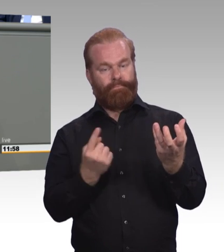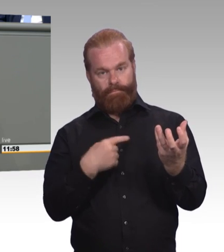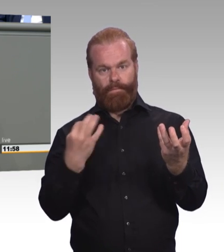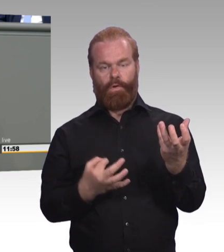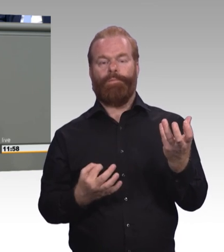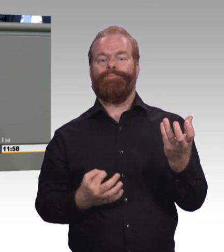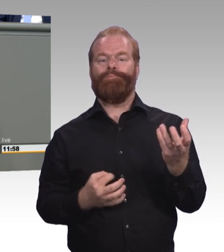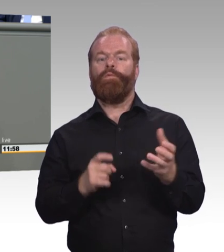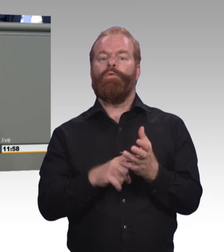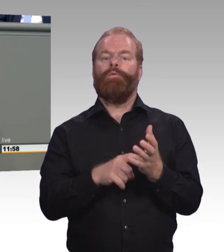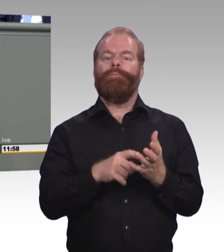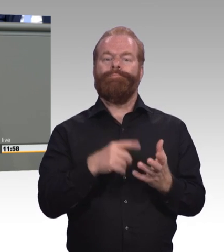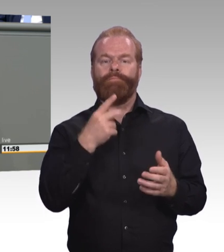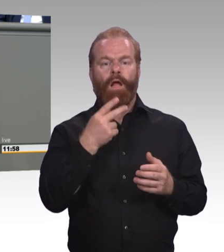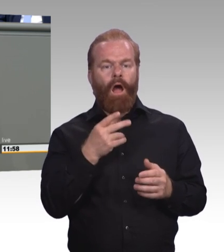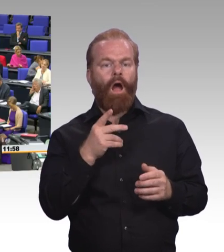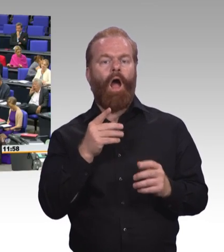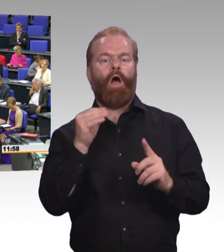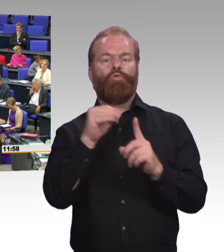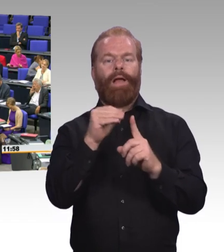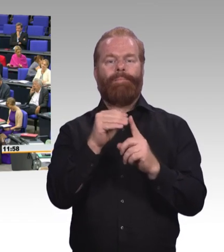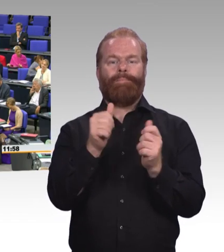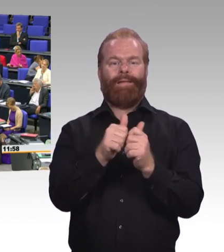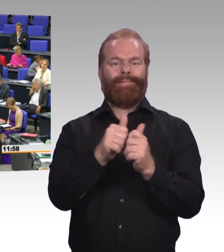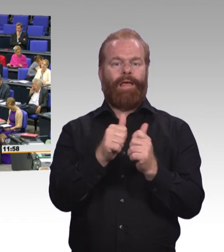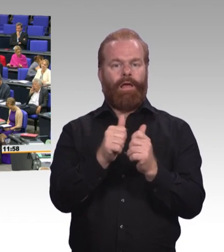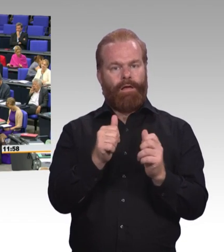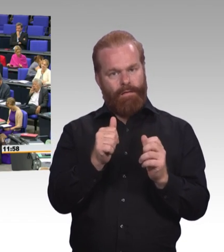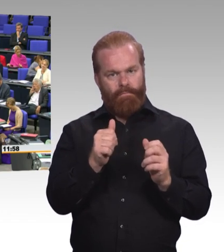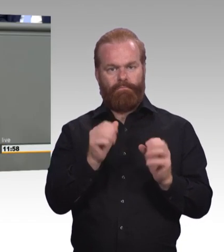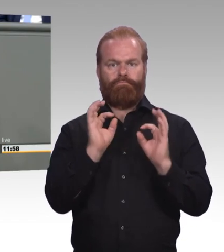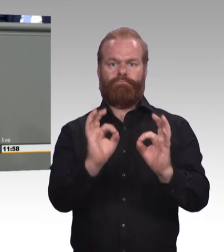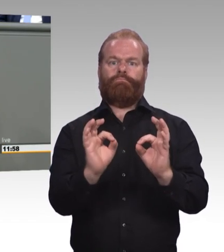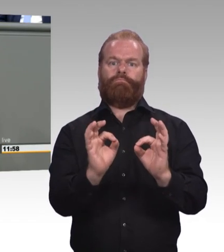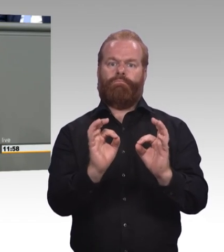(Beifall) Und all das, meine Damen und Herren, gehört in das Berufsbildungsgesetz.